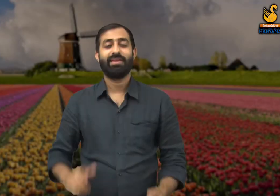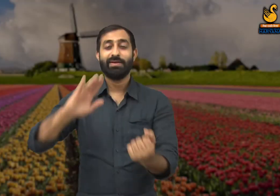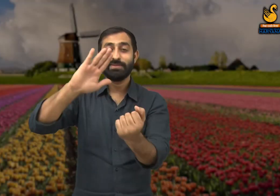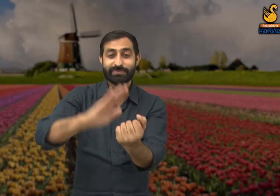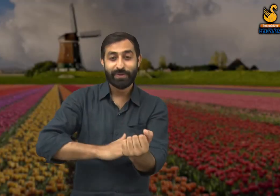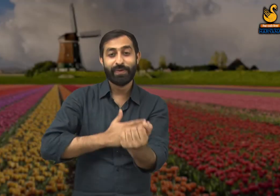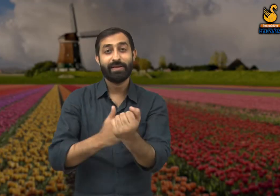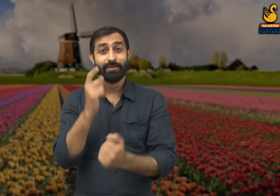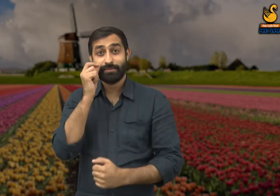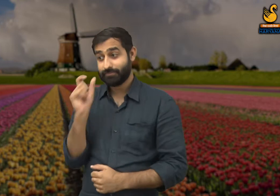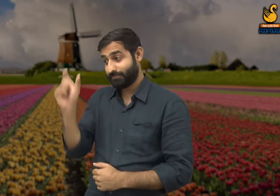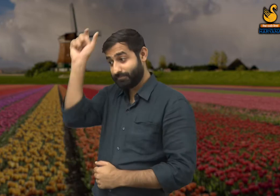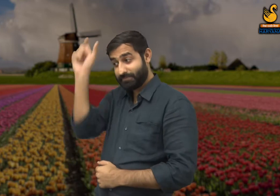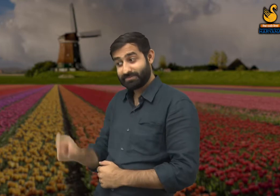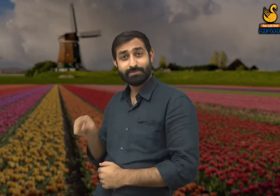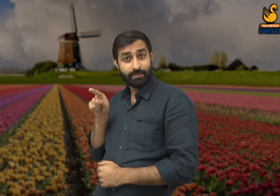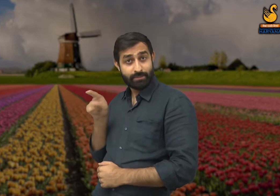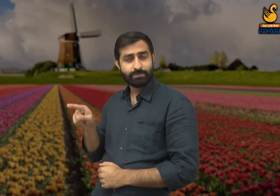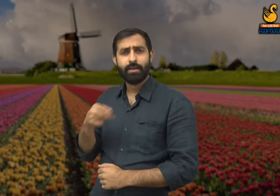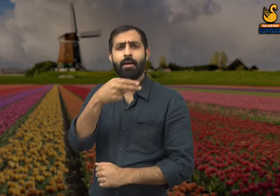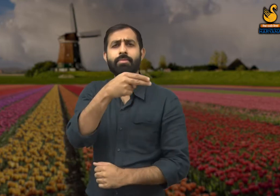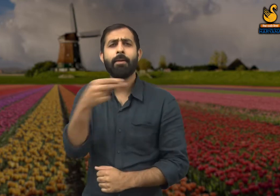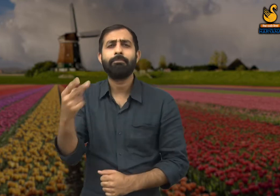इस कविता के कवि है भारत भूषण अग्रवाल.